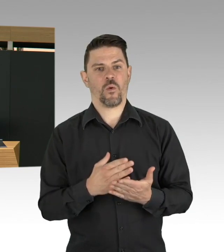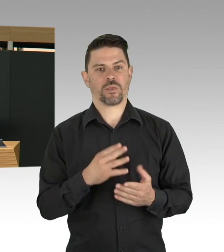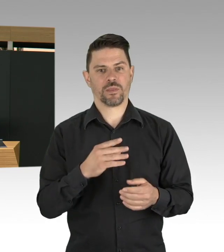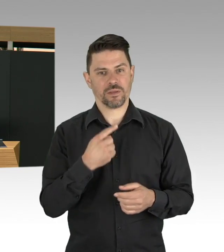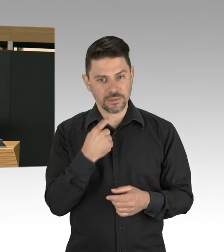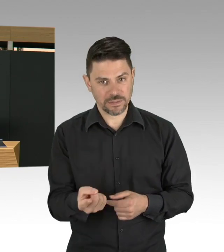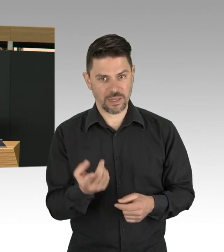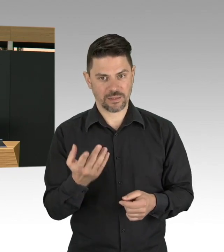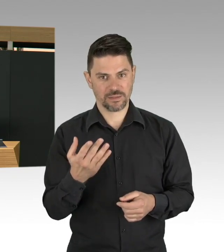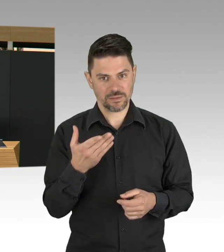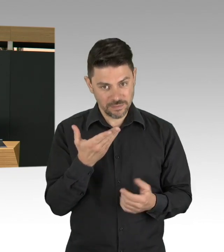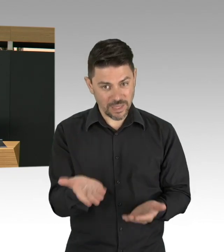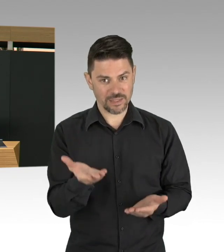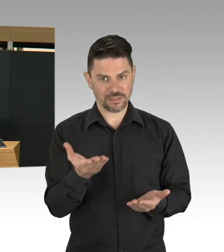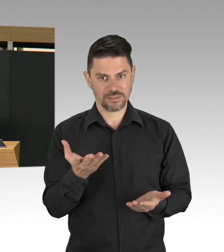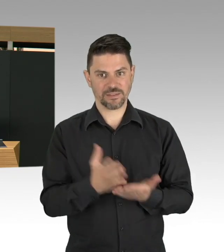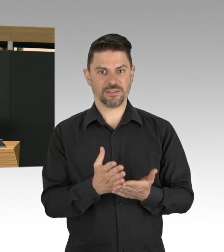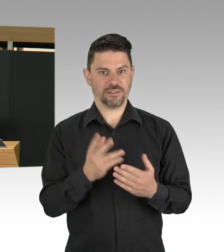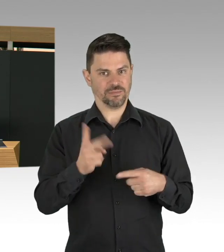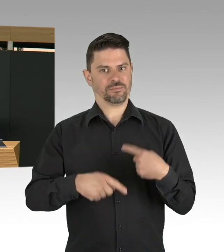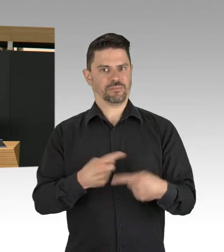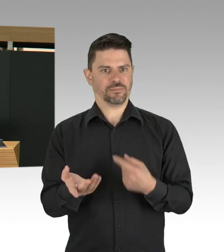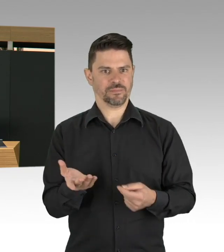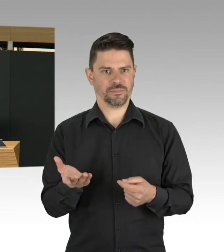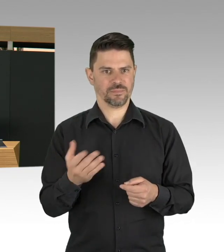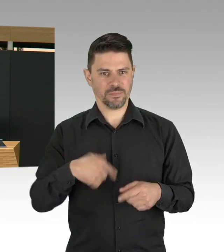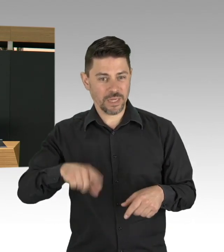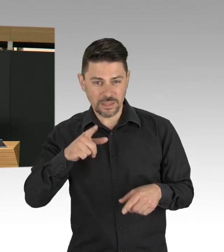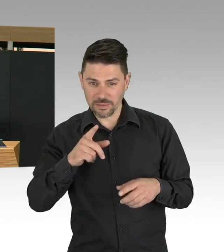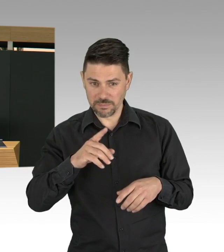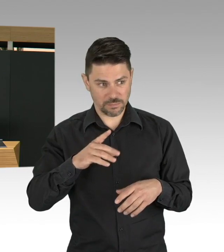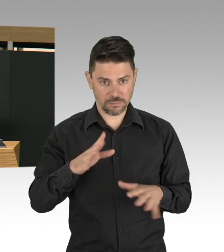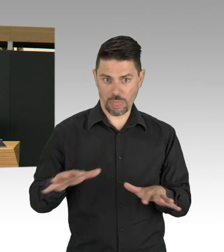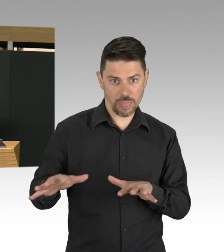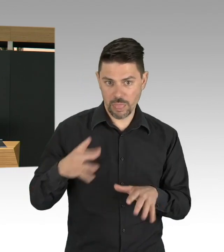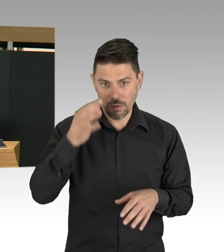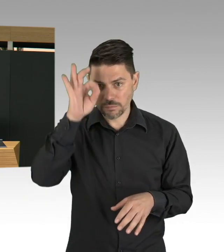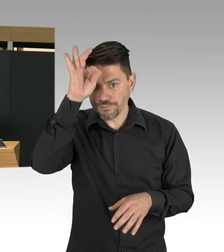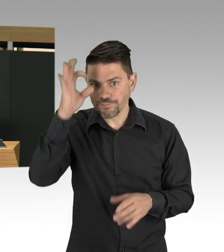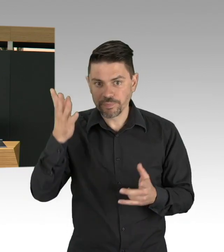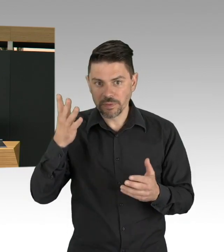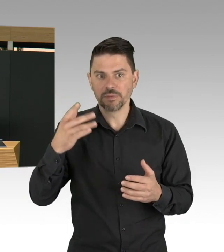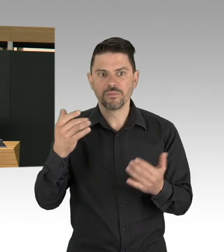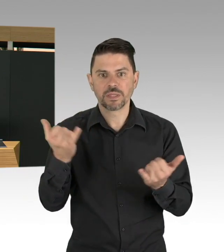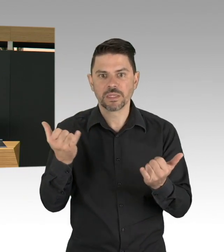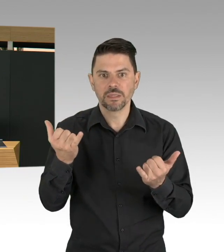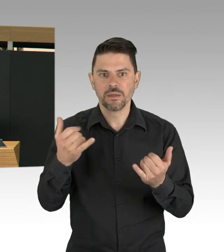das ist das Thema Abstand halten, das ist das Thema Hygieneregeln einhalten, aber eben Alltagsmasken,